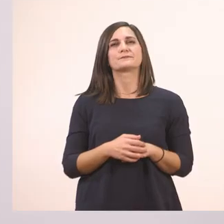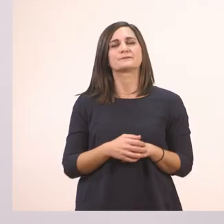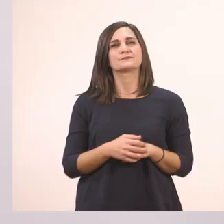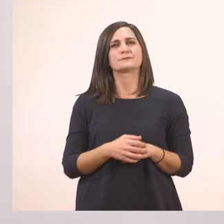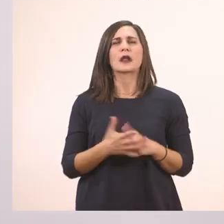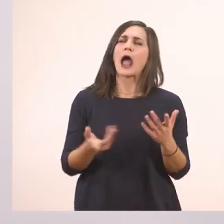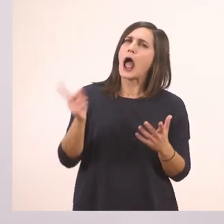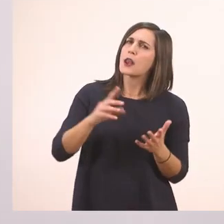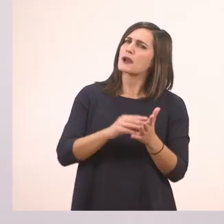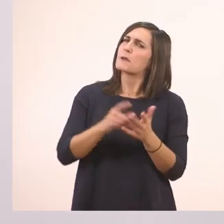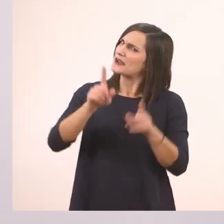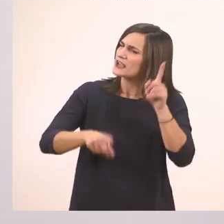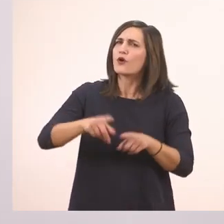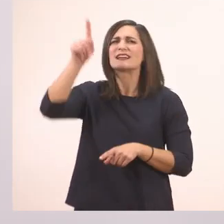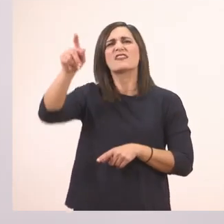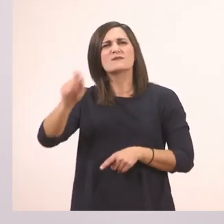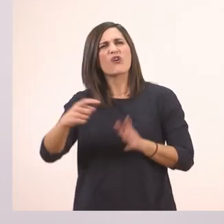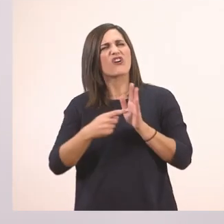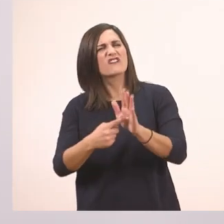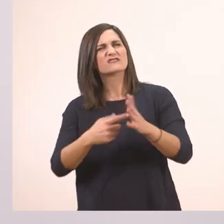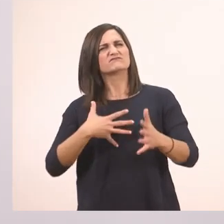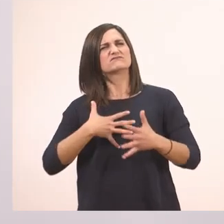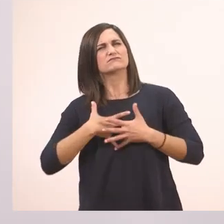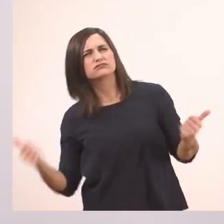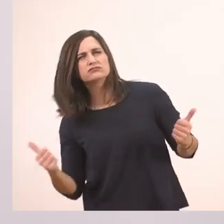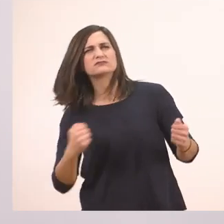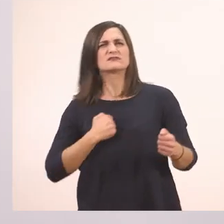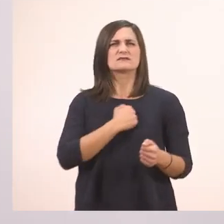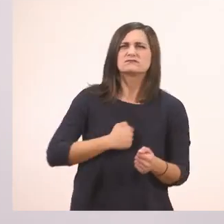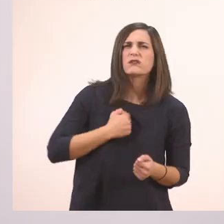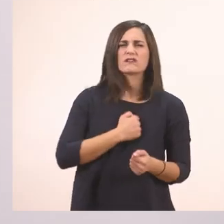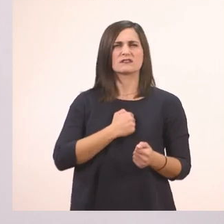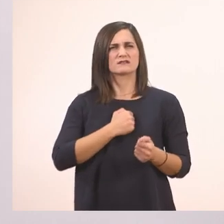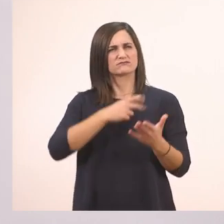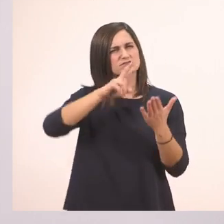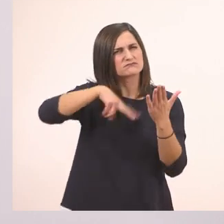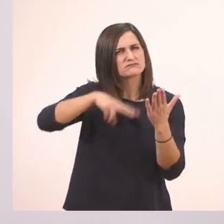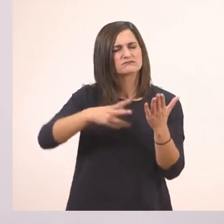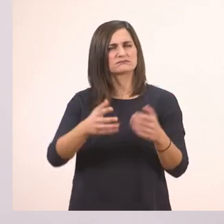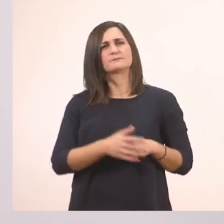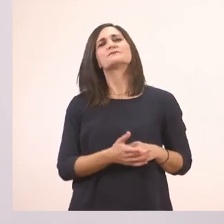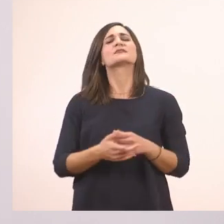Ή και θυμό καμιά φορά και πόνο. Πολύ ωραία! Πες μια ιστορία. Τελεία.